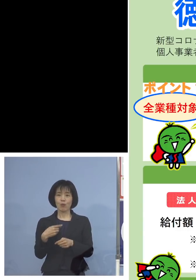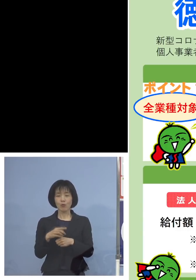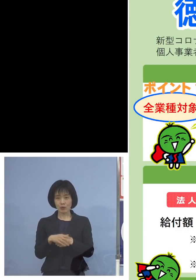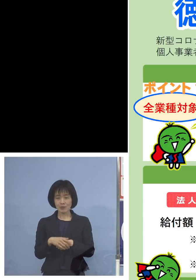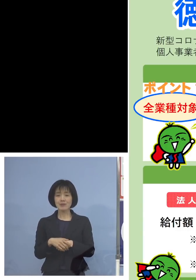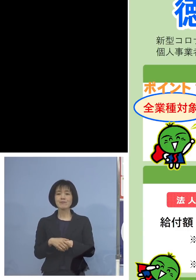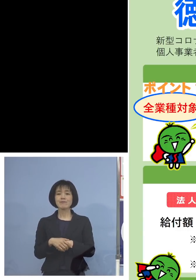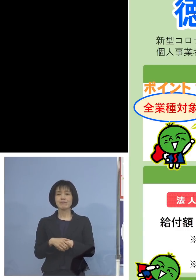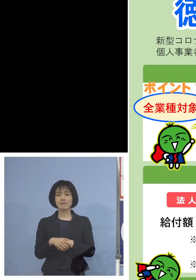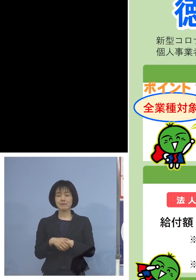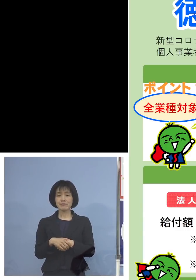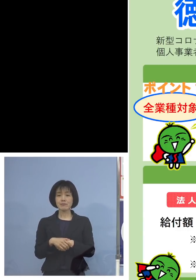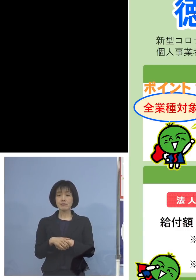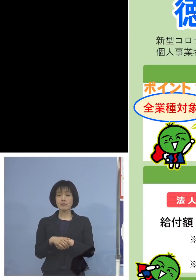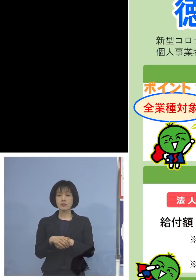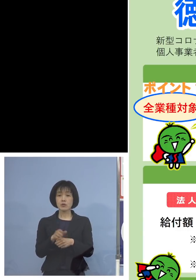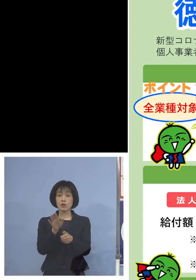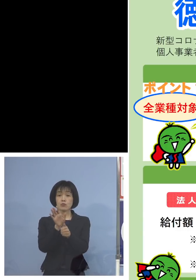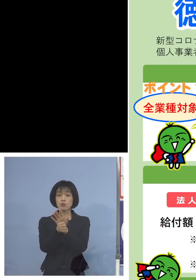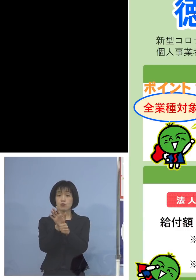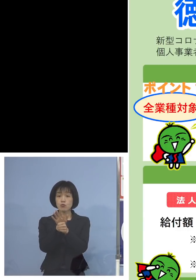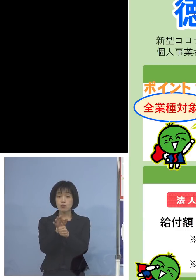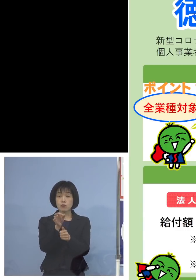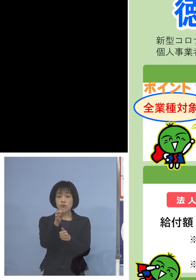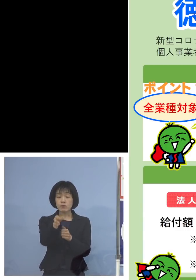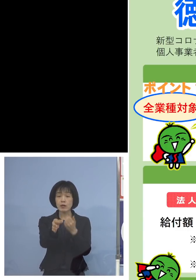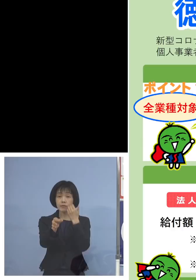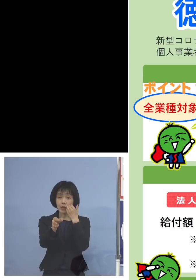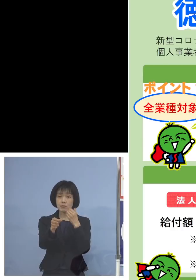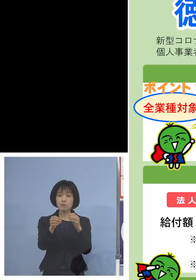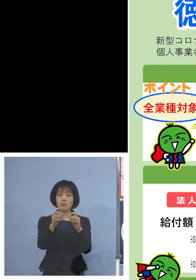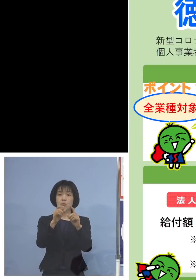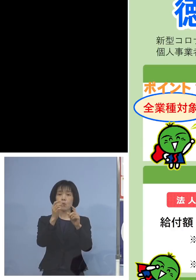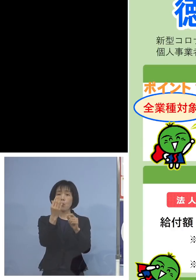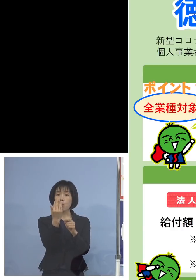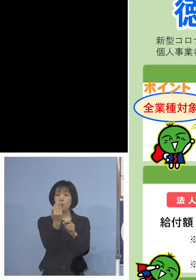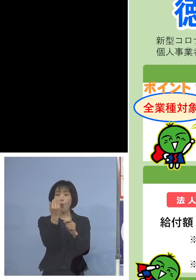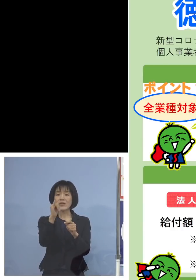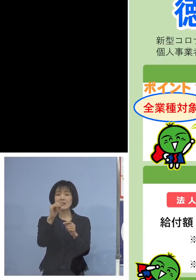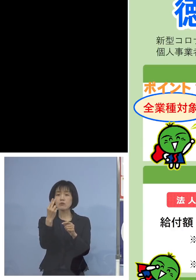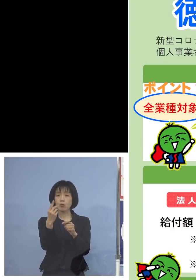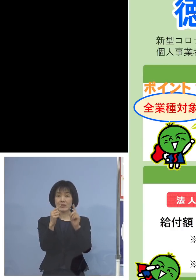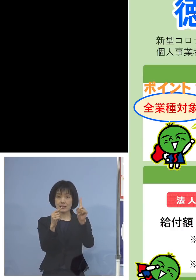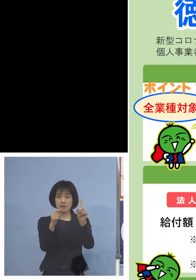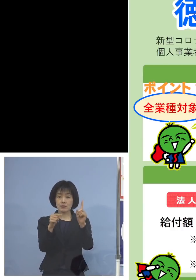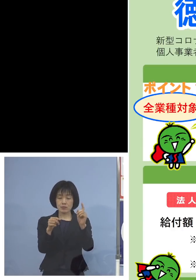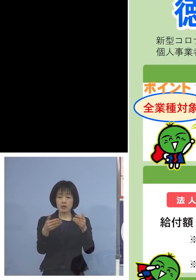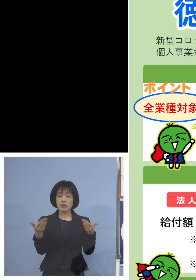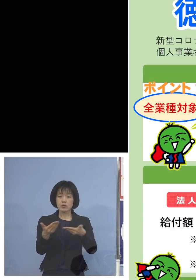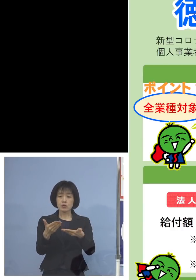まず給付対象、ポイント1のところ 全業種が対象になります